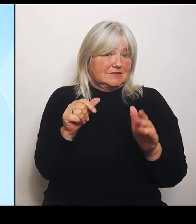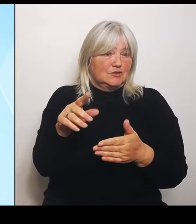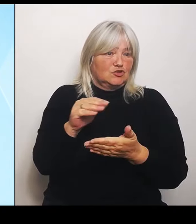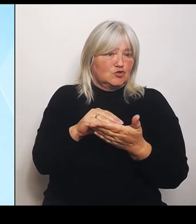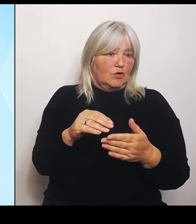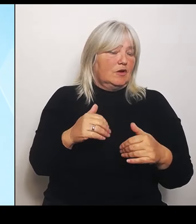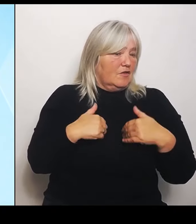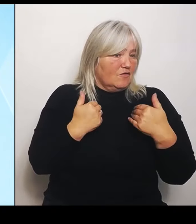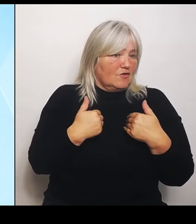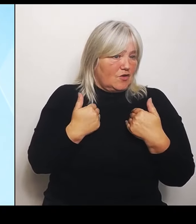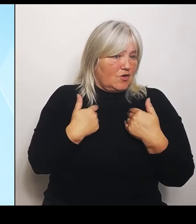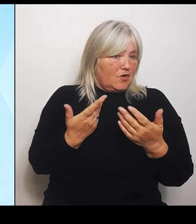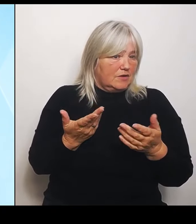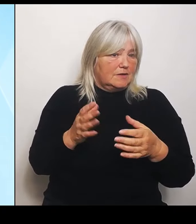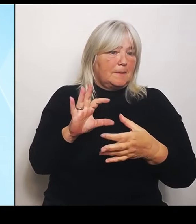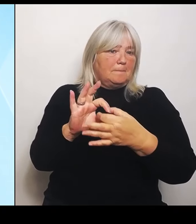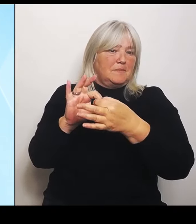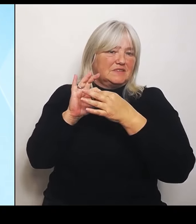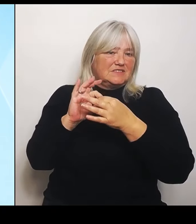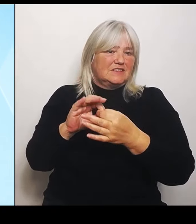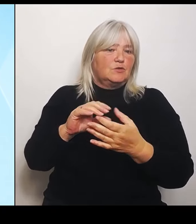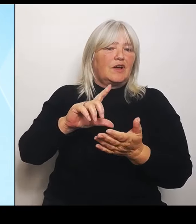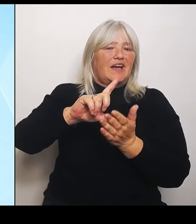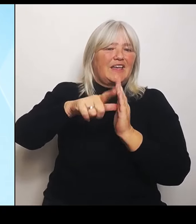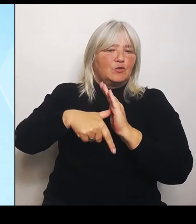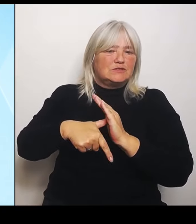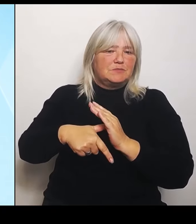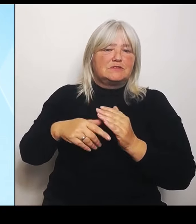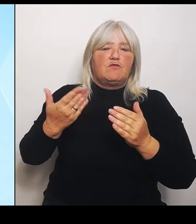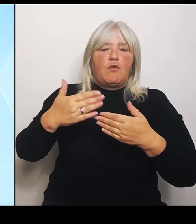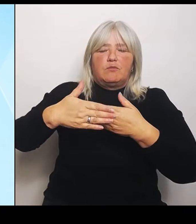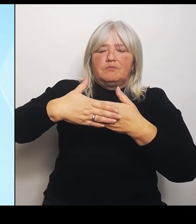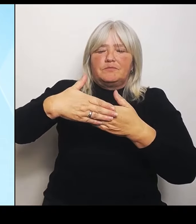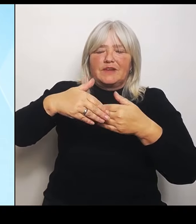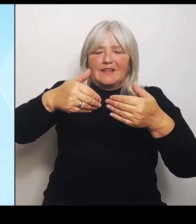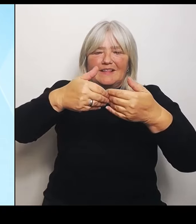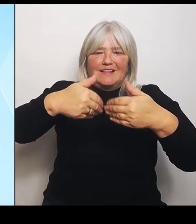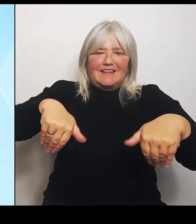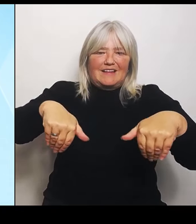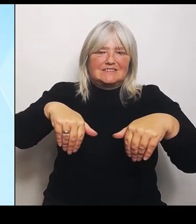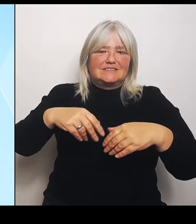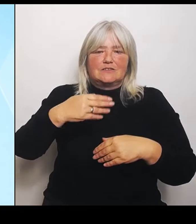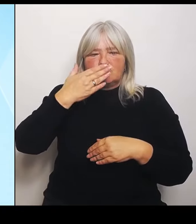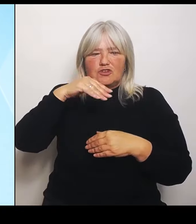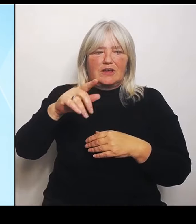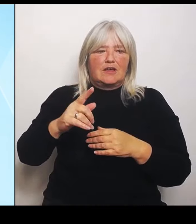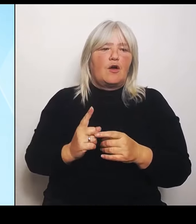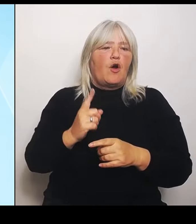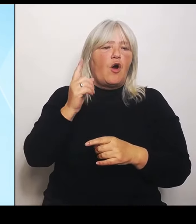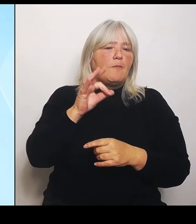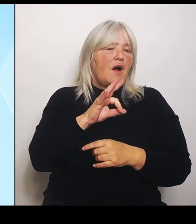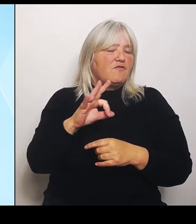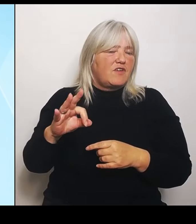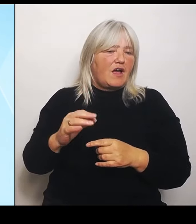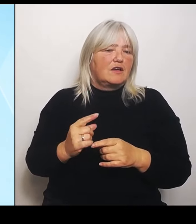Tschechien, also Oberfranken, Oberpfalz und Niederbayern. Konkret sind es die Realschule in Wunsiedel, die Realschule von